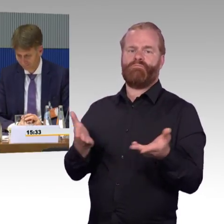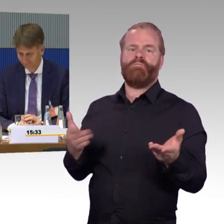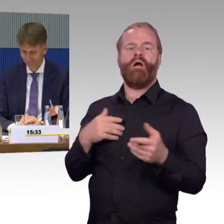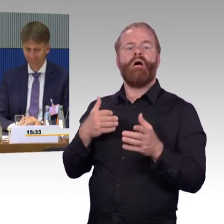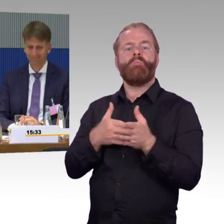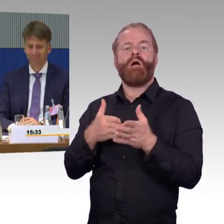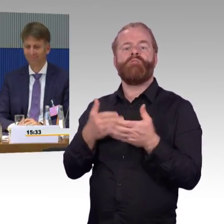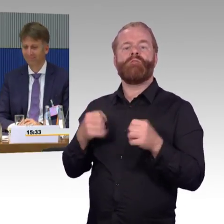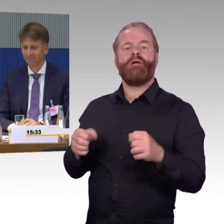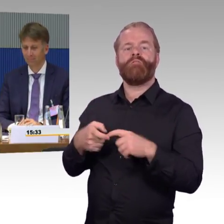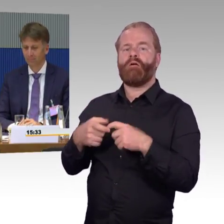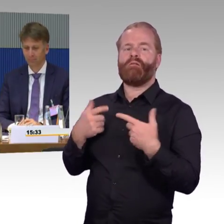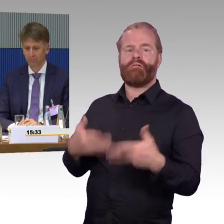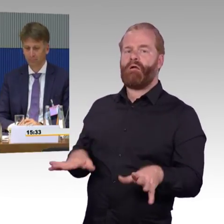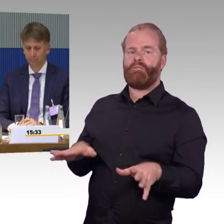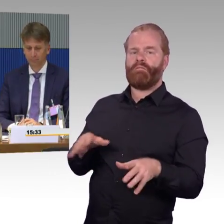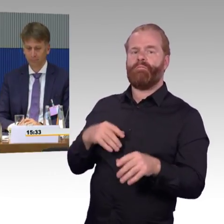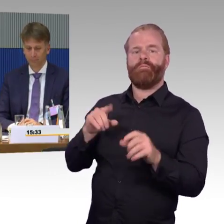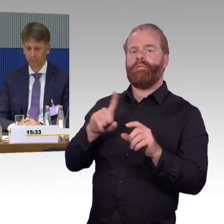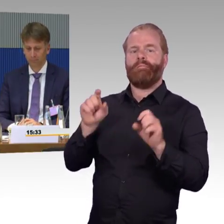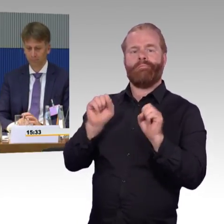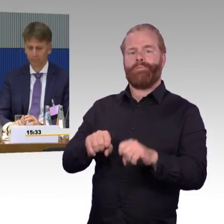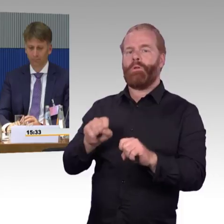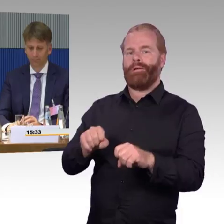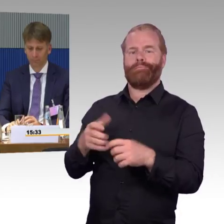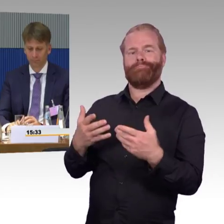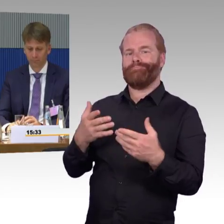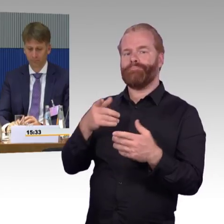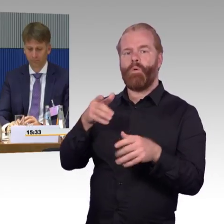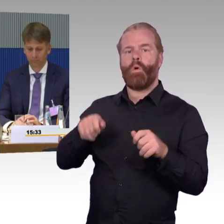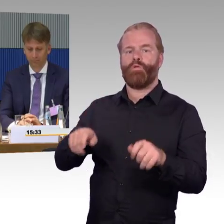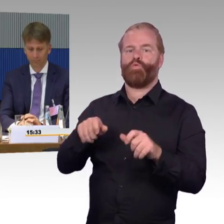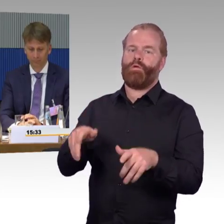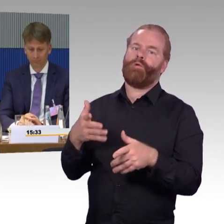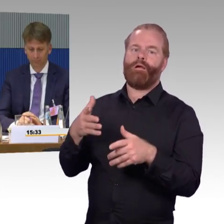wie Sie sich sicherlich vorstellen können und haben dann auch nochmal mit dem Eisenbahnbundesamt hier gesprochen,